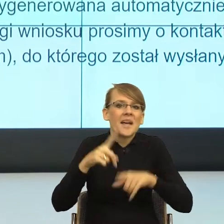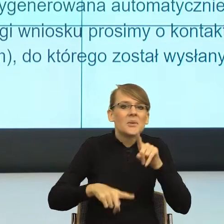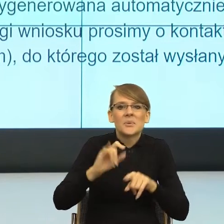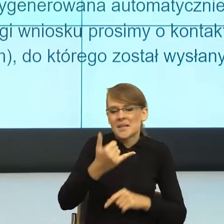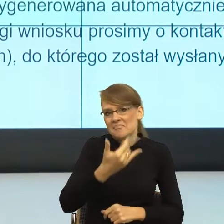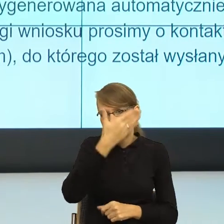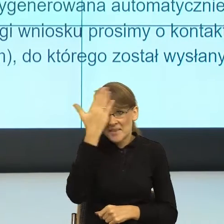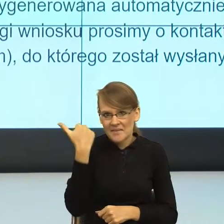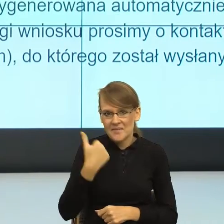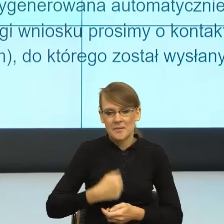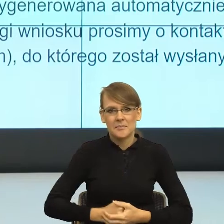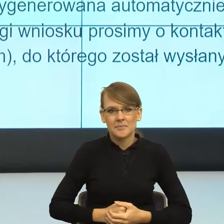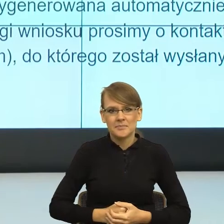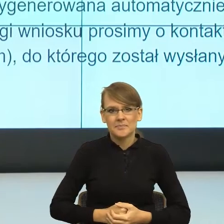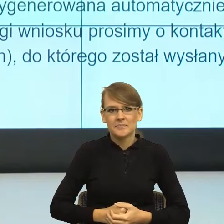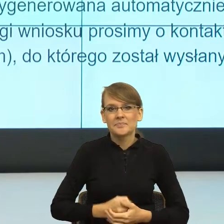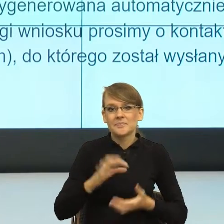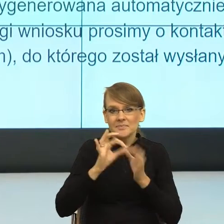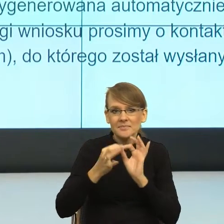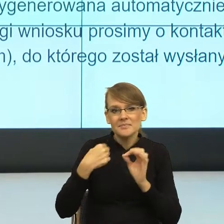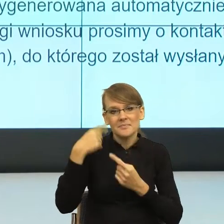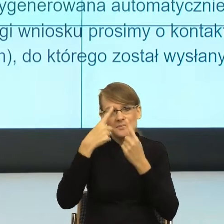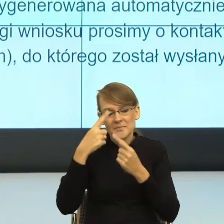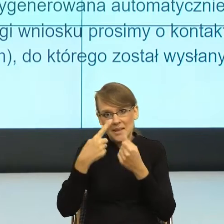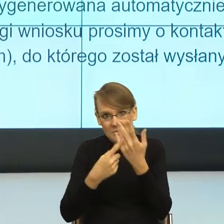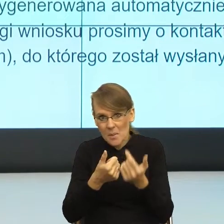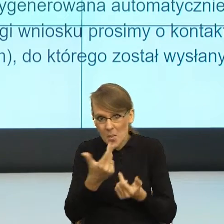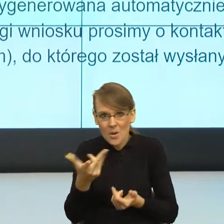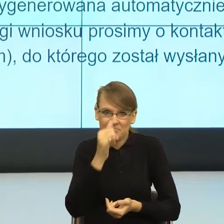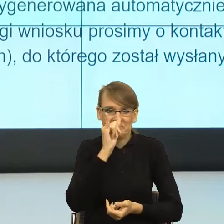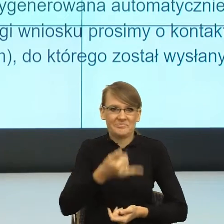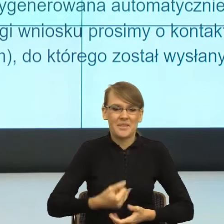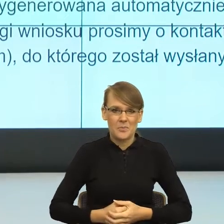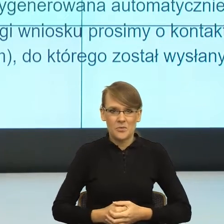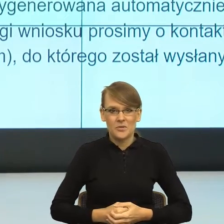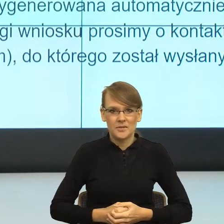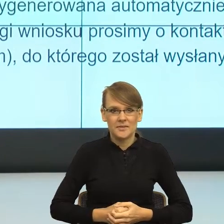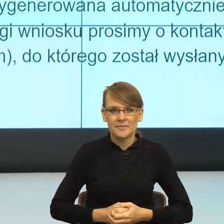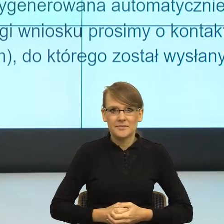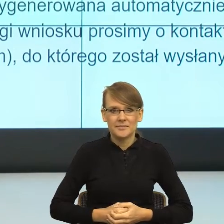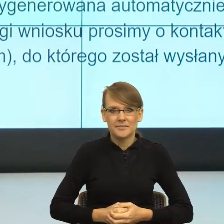bo myślałam nawet nad liczbą mnogą, też się nie da. Nie możemy pominąć format adresatywnej,